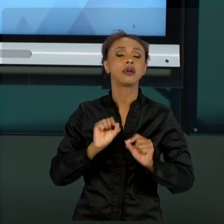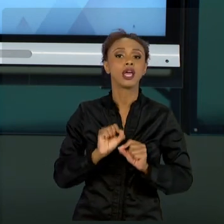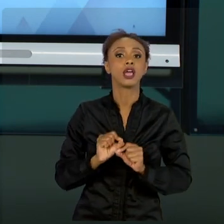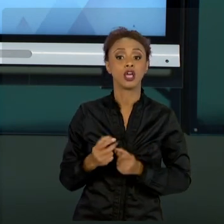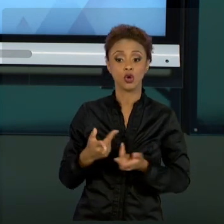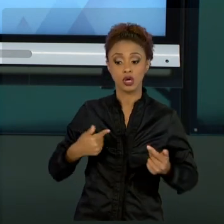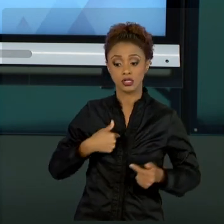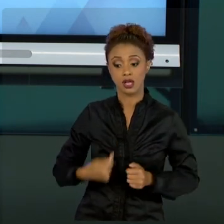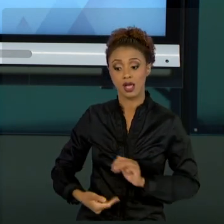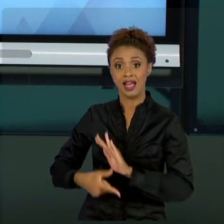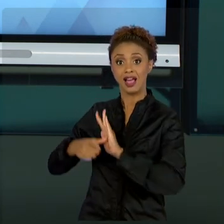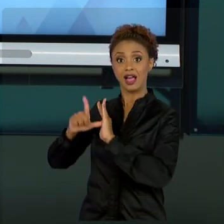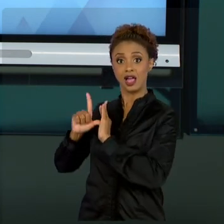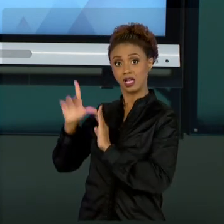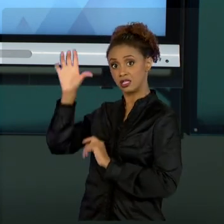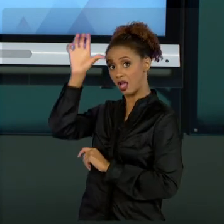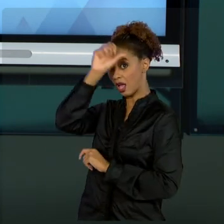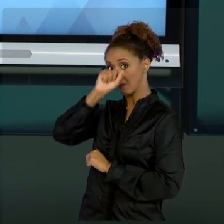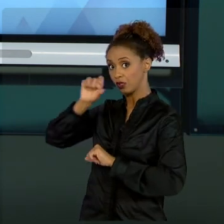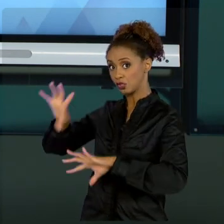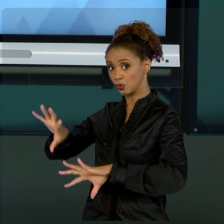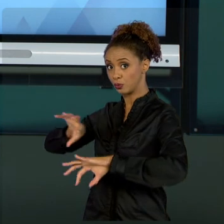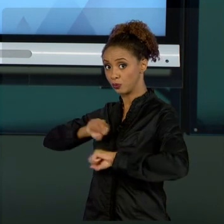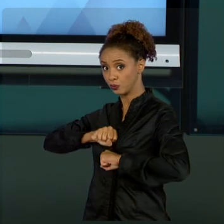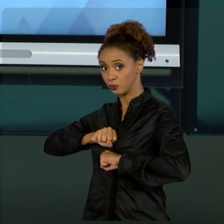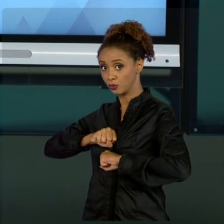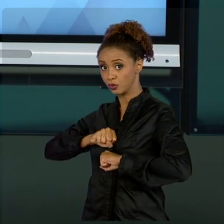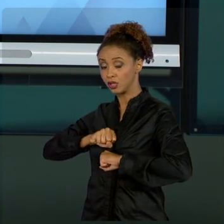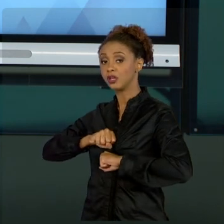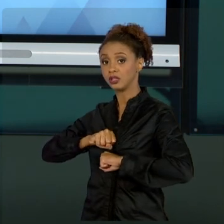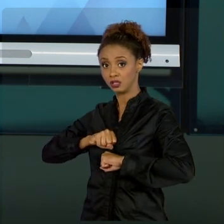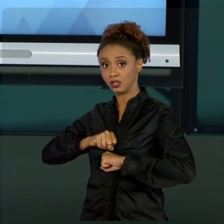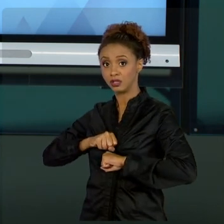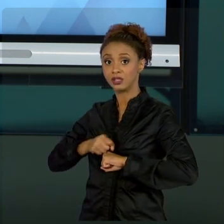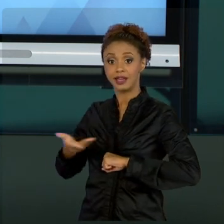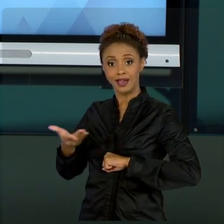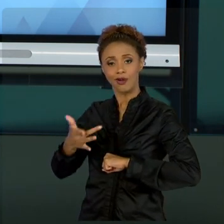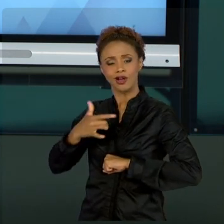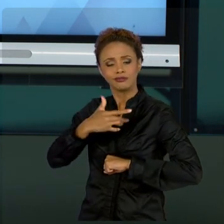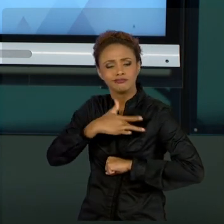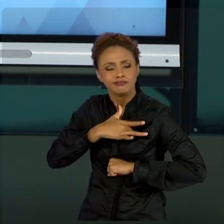ESTOU TENTANDO DE CORAÇÃO TRAZER ALGO PRA VOCÊS.